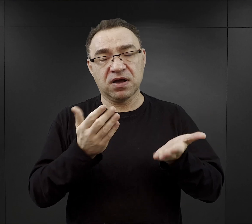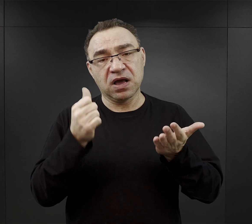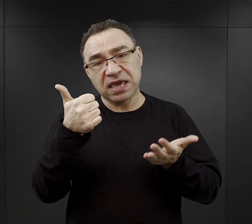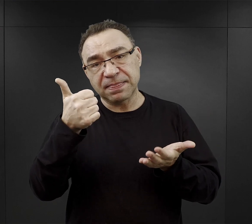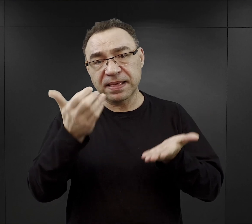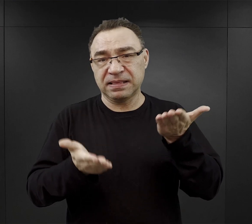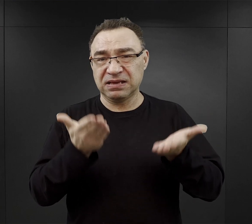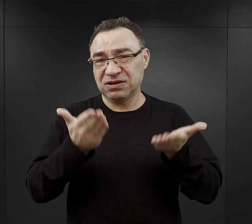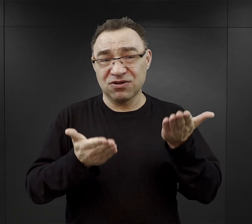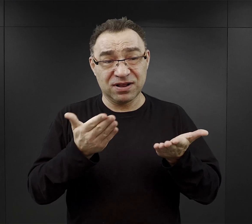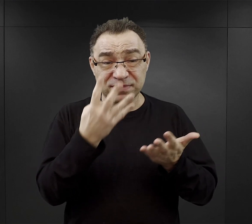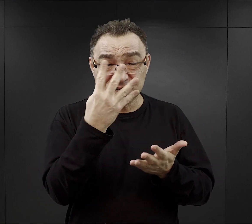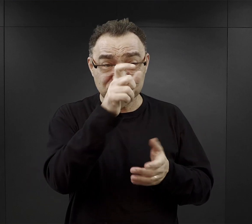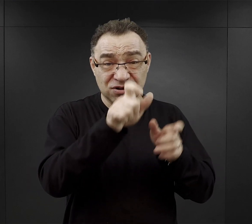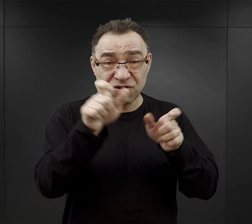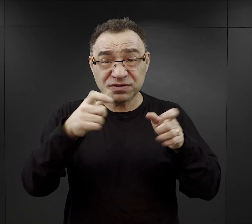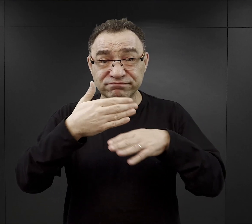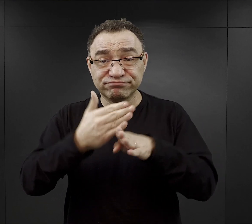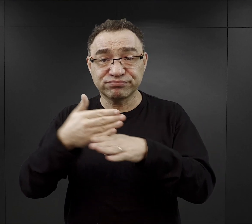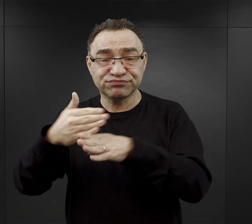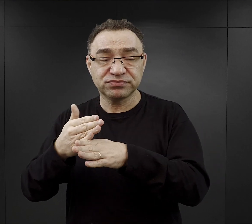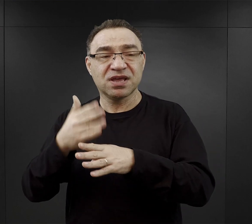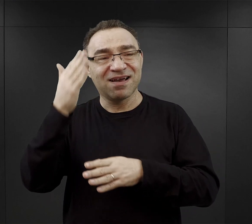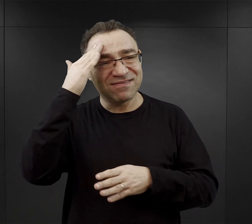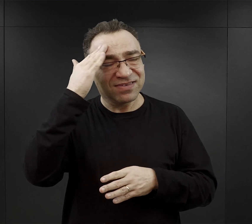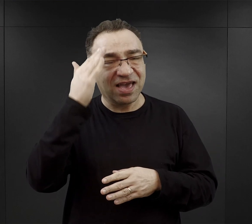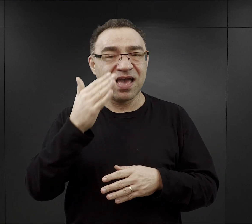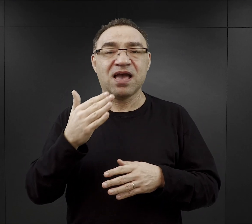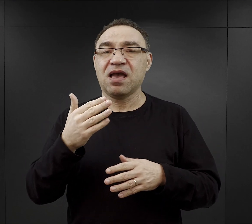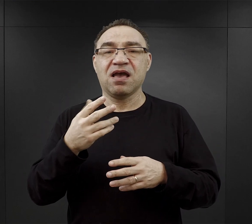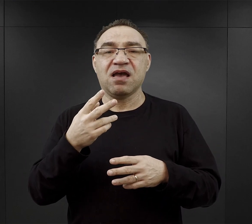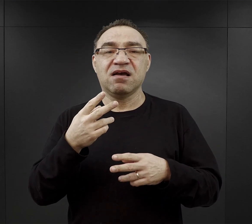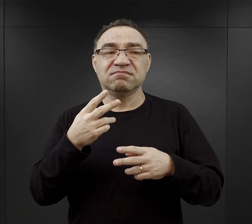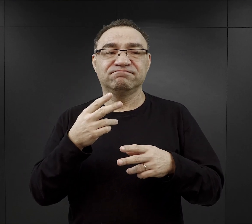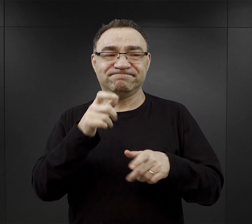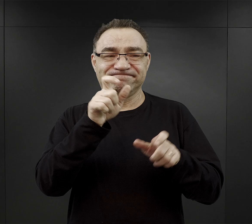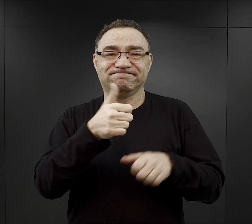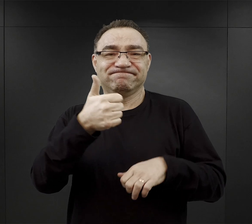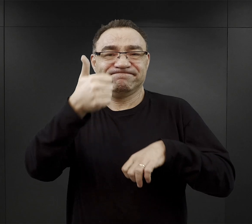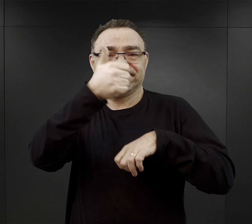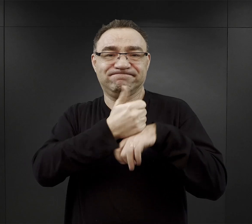ale też często działo się tak, że więźniowie funkcyjni odpowiedzialni za rozdział tych bochenków,